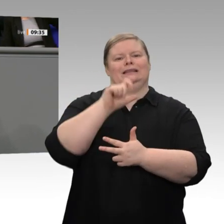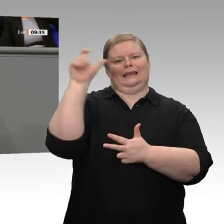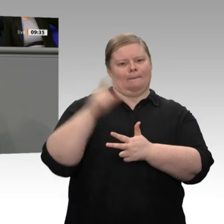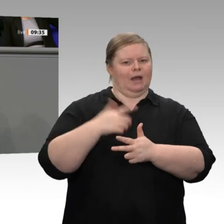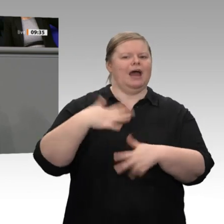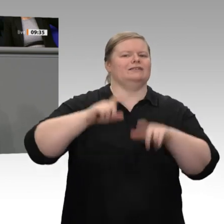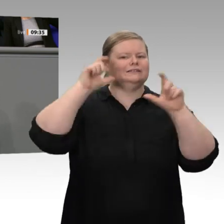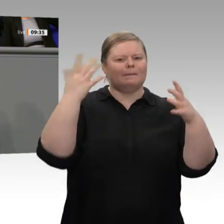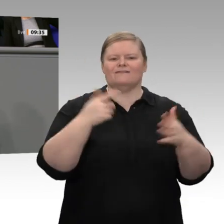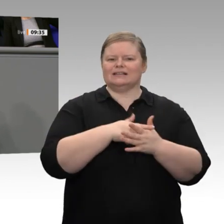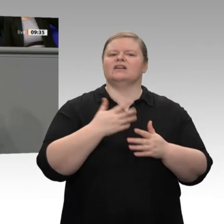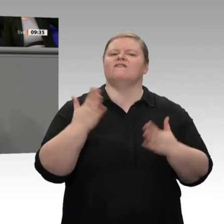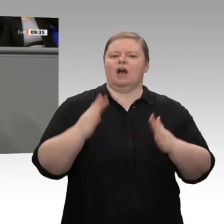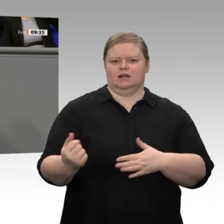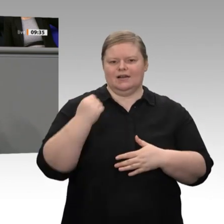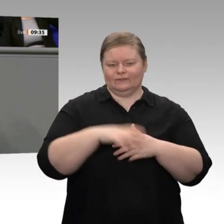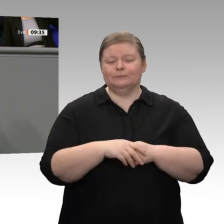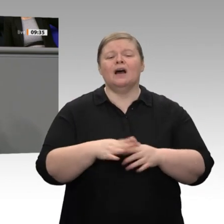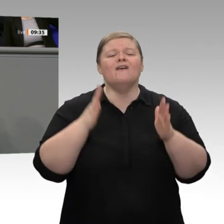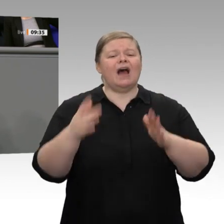in Kraft treten. Wir brauchen hier schnelle Verfahren. Wir brauchen eine schnellere